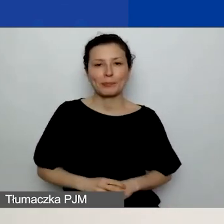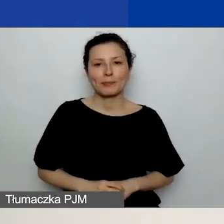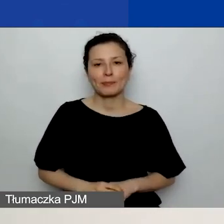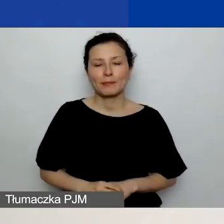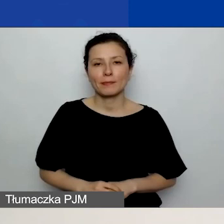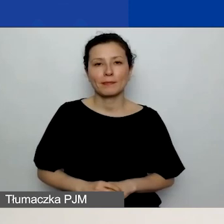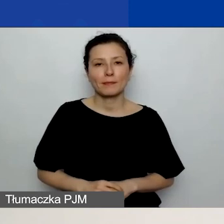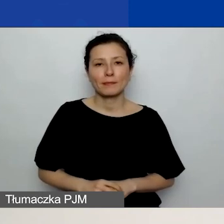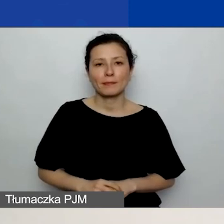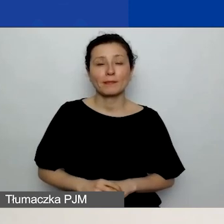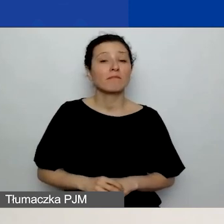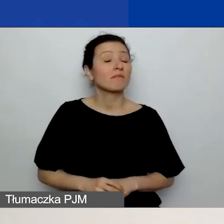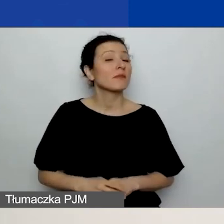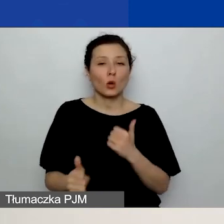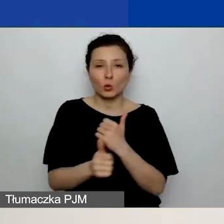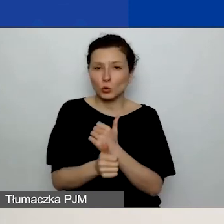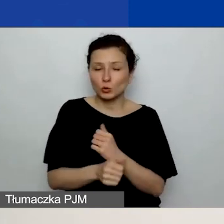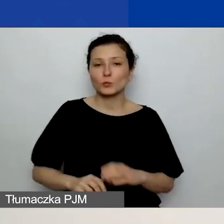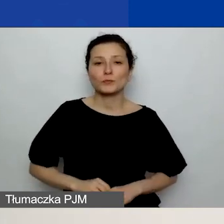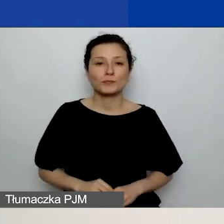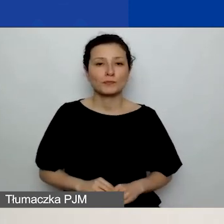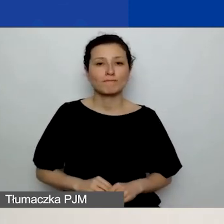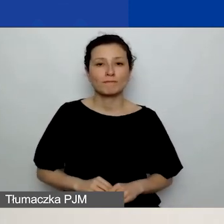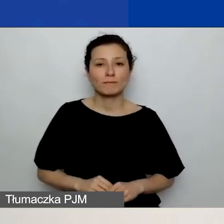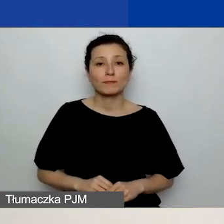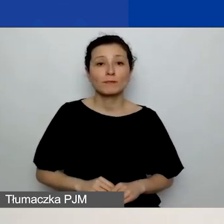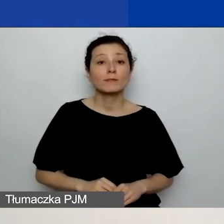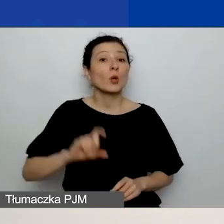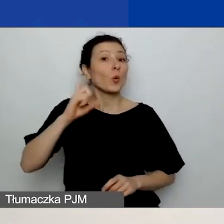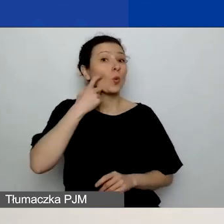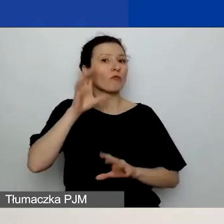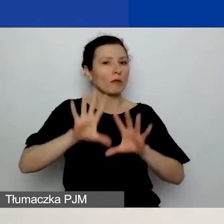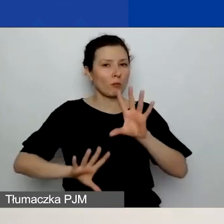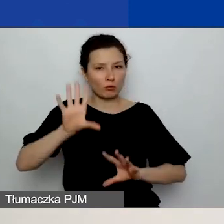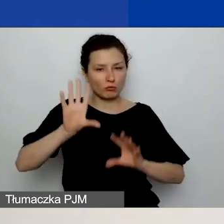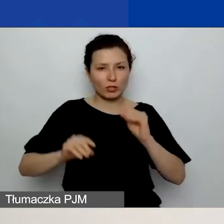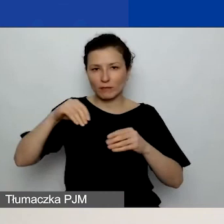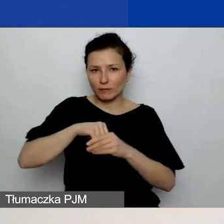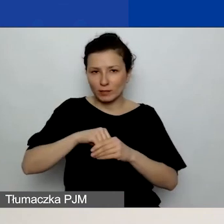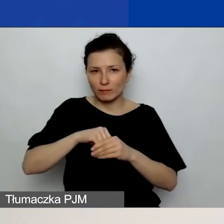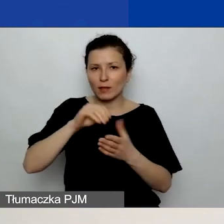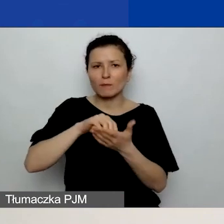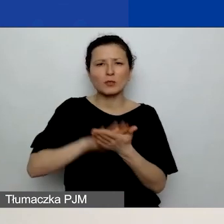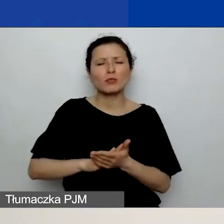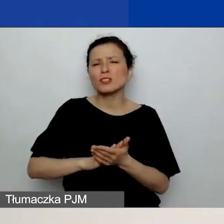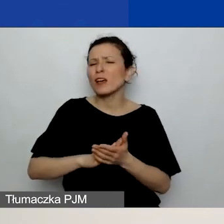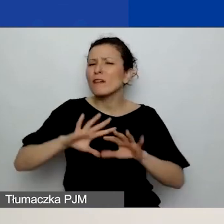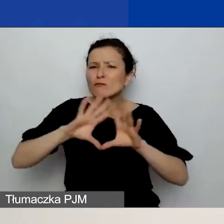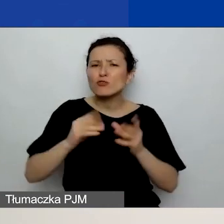Założenie jest takie, że w tym zasadniczym budżecie wpisujecie wszystkie koszty, również koszty partnerów.